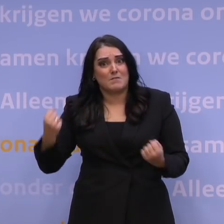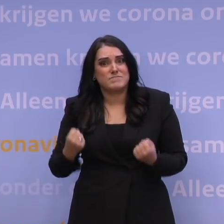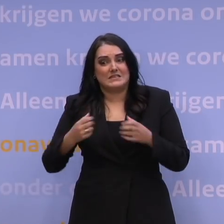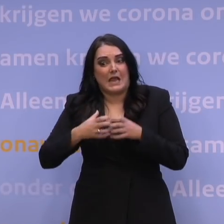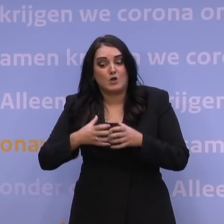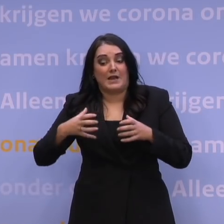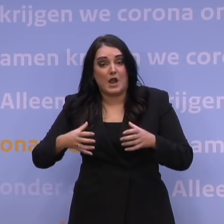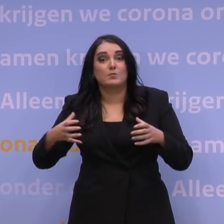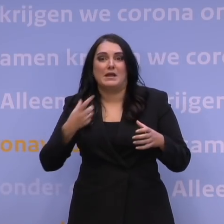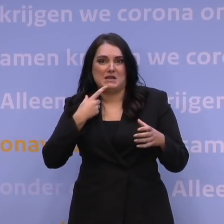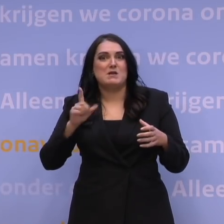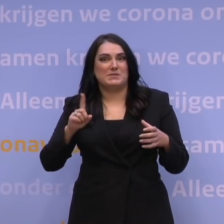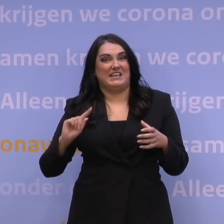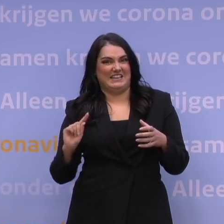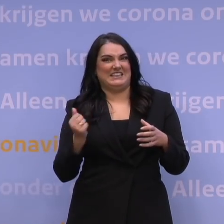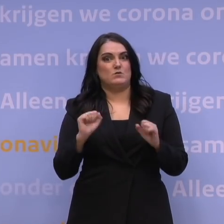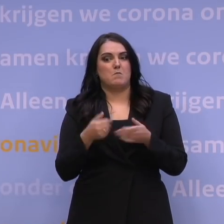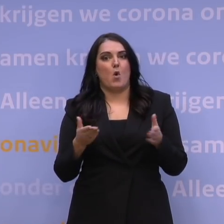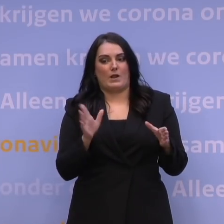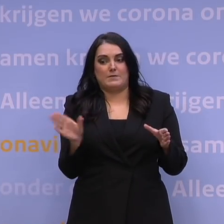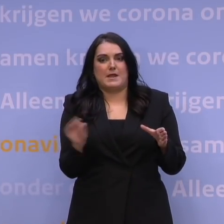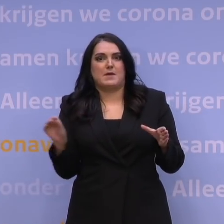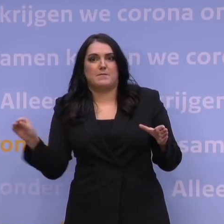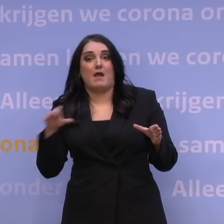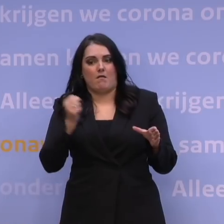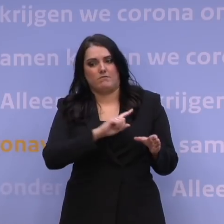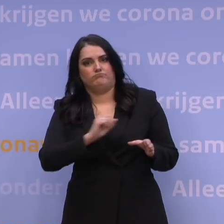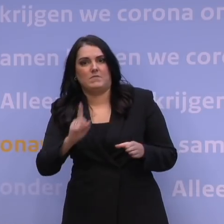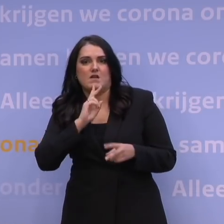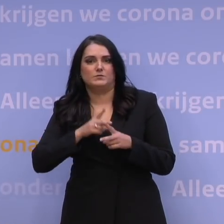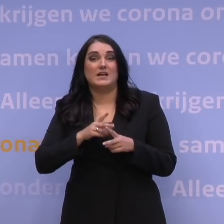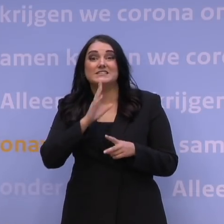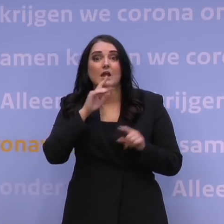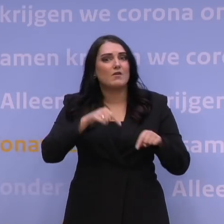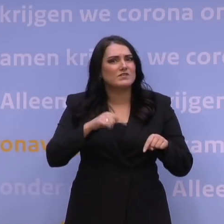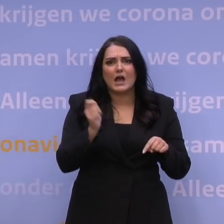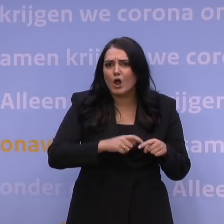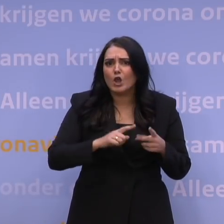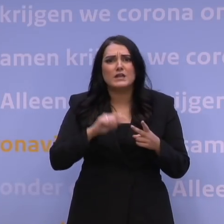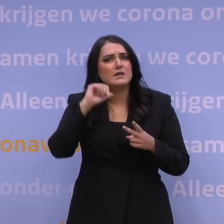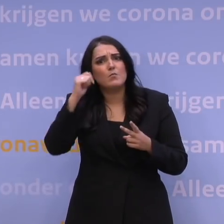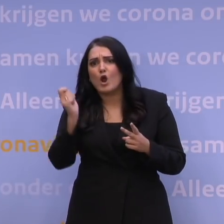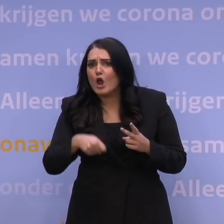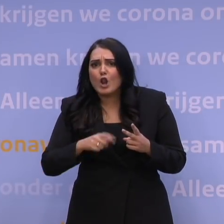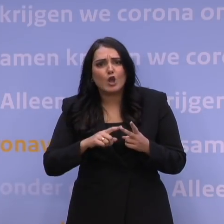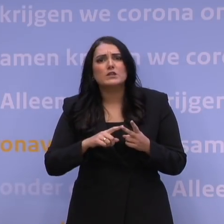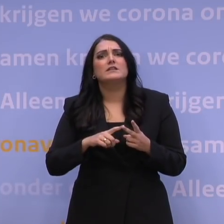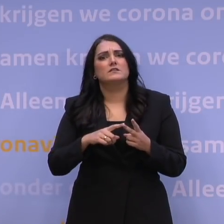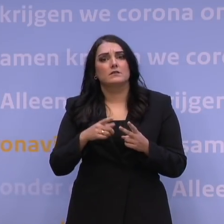komen er elke dag nieuwe afspraakmogelijkheden bij. Dus lukt het vandaag of morgen niet om voor de jaarwisseling nog aan de beurt te zijn,